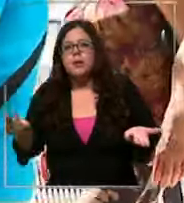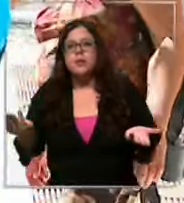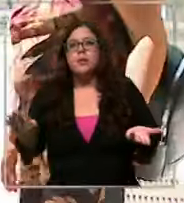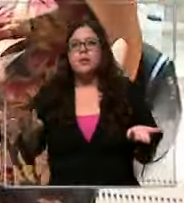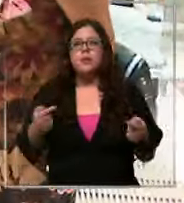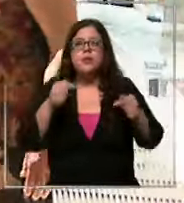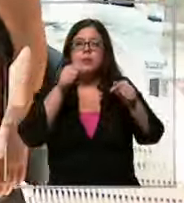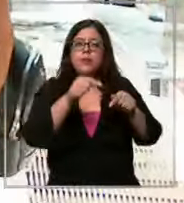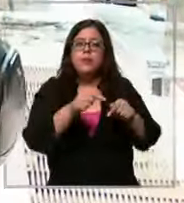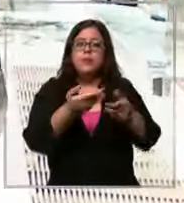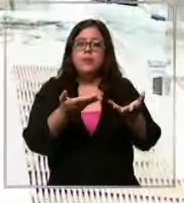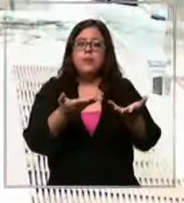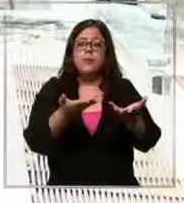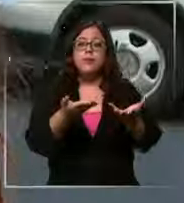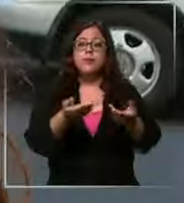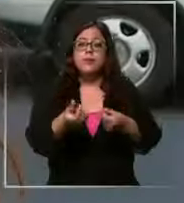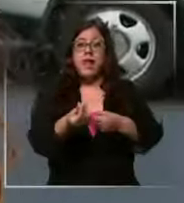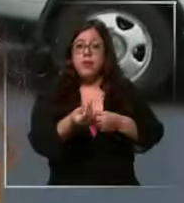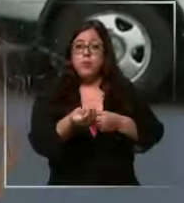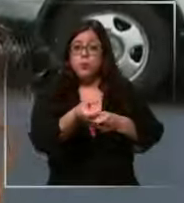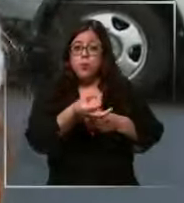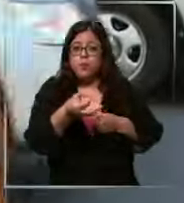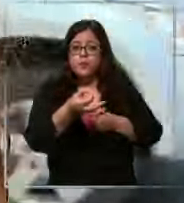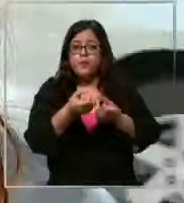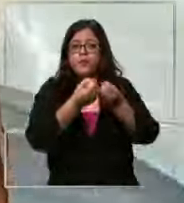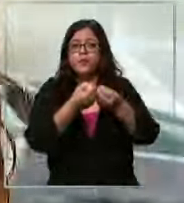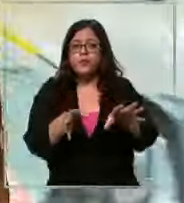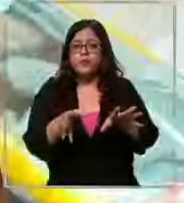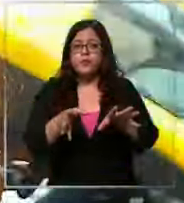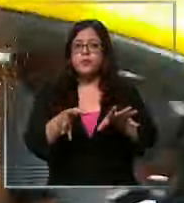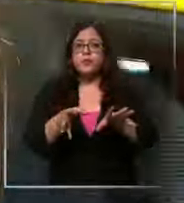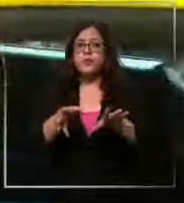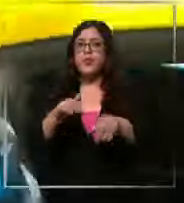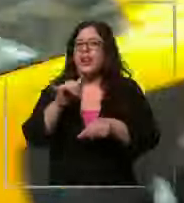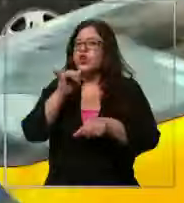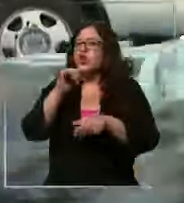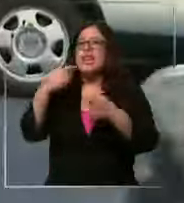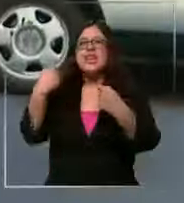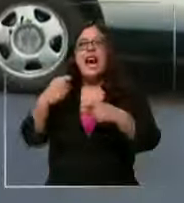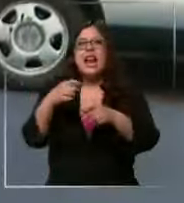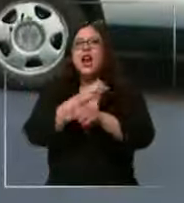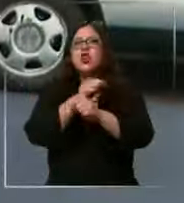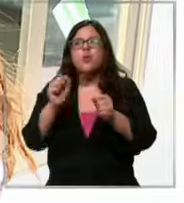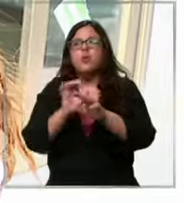poco de de valor Ay no s está demasiado caro porque no podemos a nuestro país no quiero